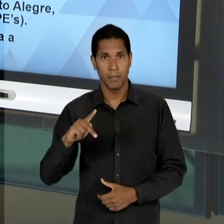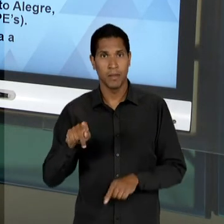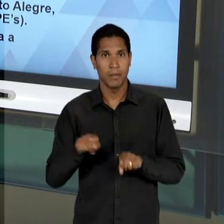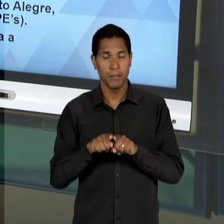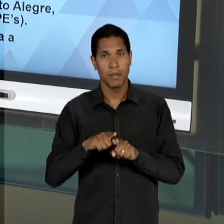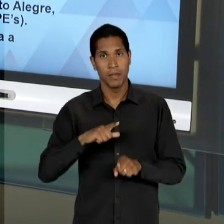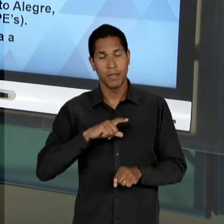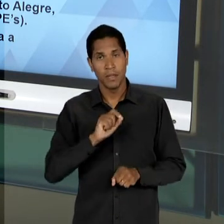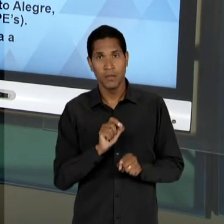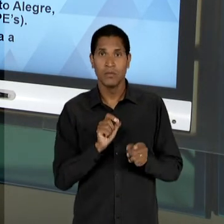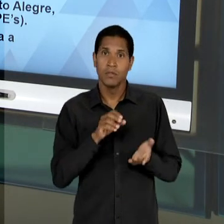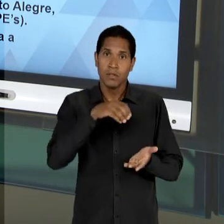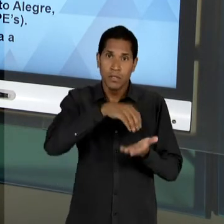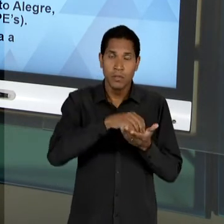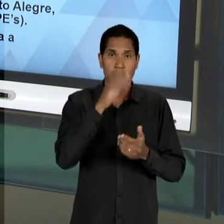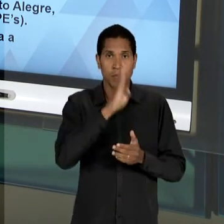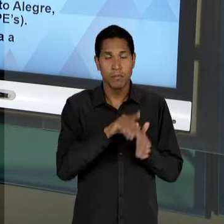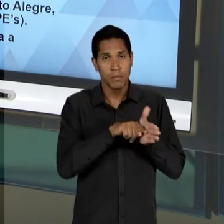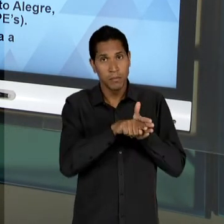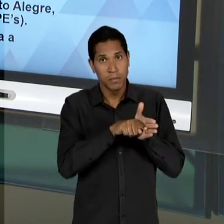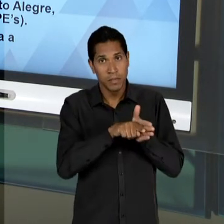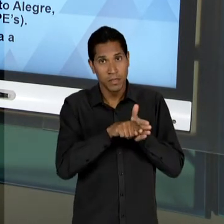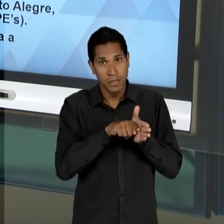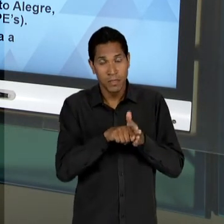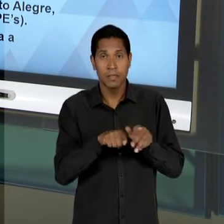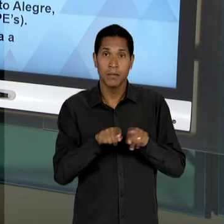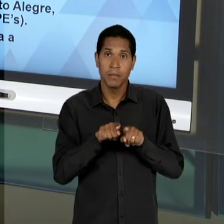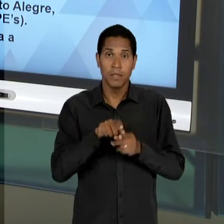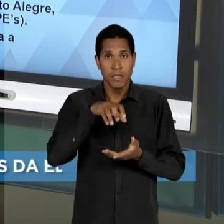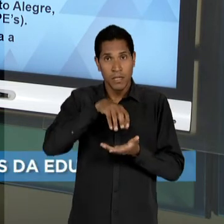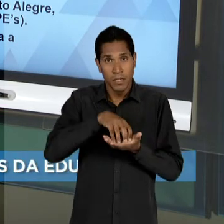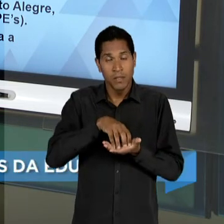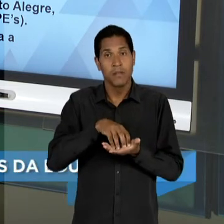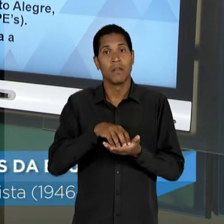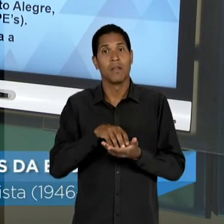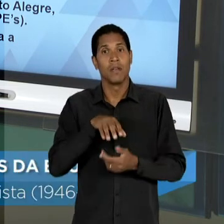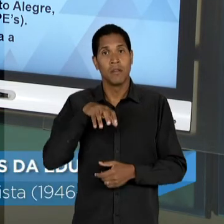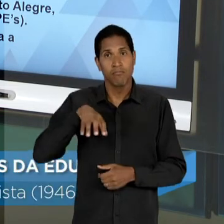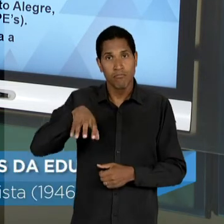BRASILEIRO DE PESQUISAS EDUCACIONAIS E OS 'CRPS', CENTROS REGIONAIS DE PESQUISA EDUCACIONAL, EM